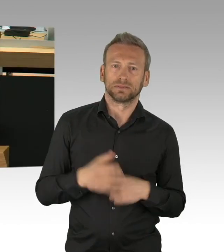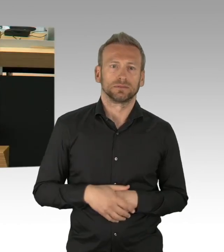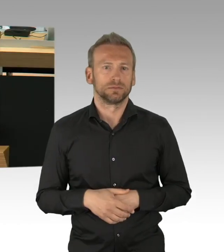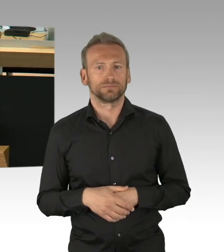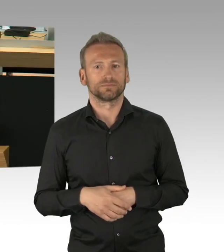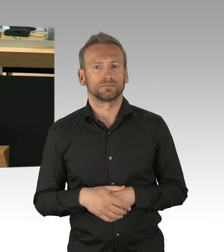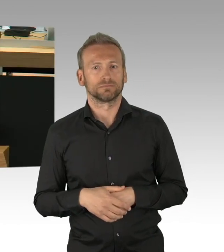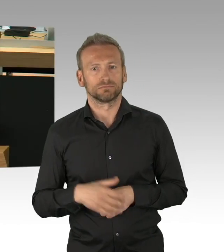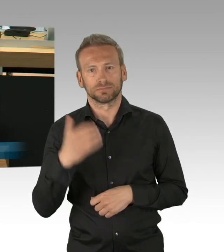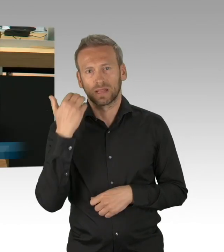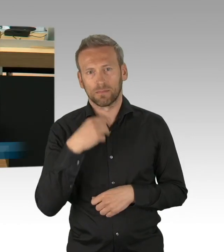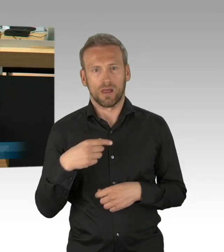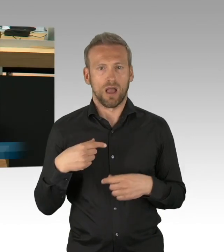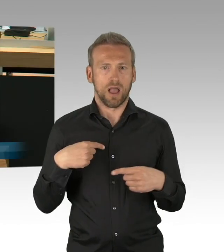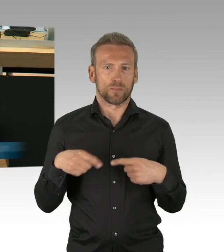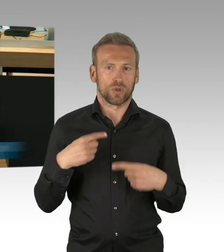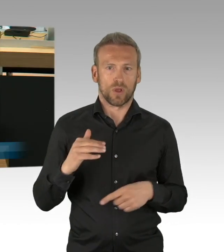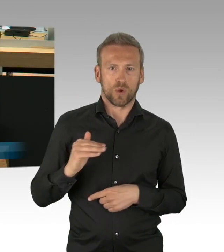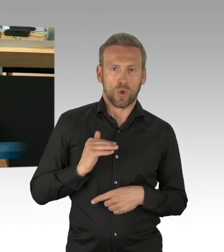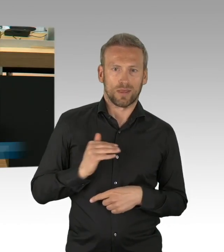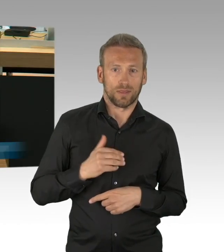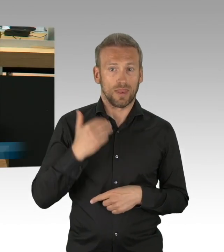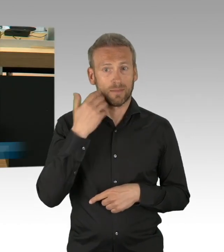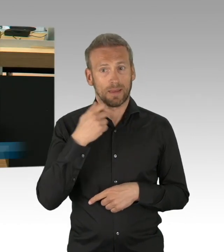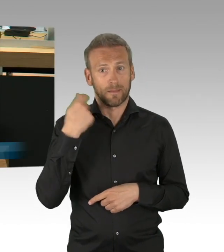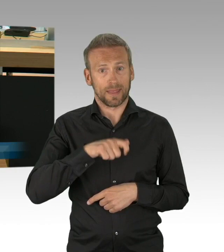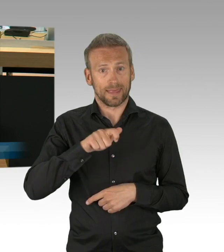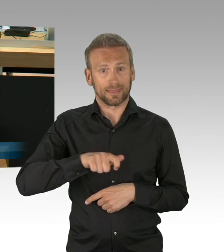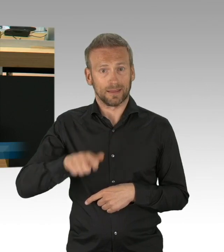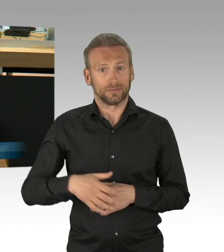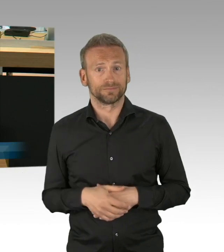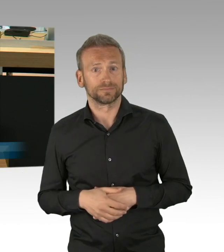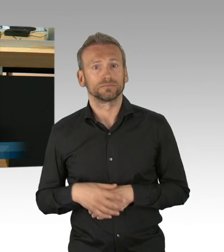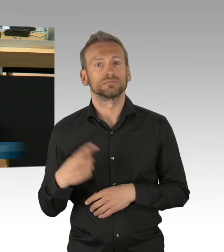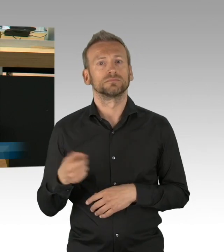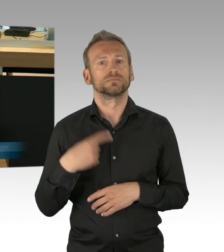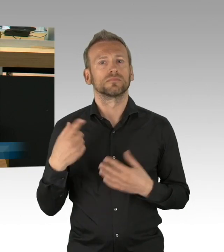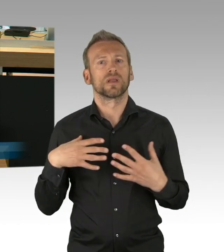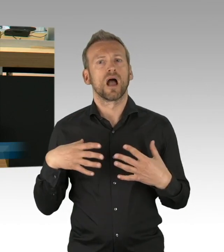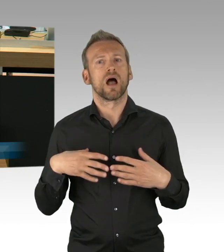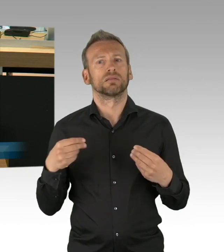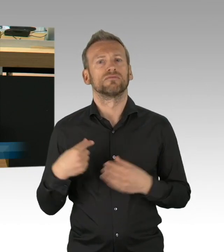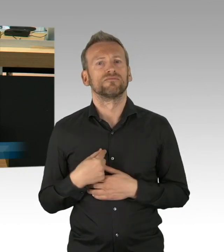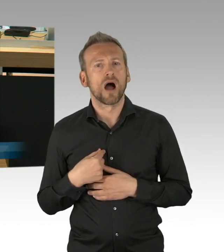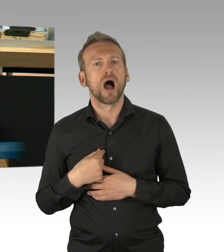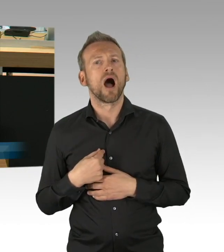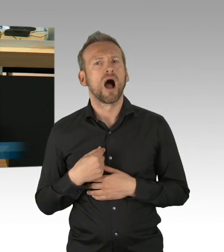wollten wir es nicht besser wissen um des Besser-Wissen-Wollens, sondern wir haben trotz Skepsis die Maßnahmen,